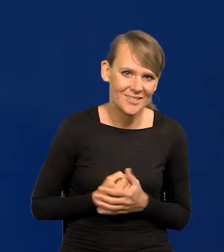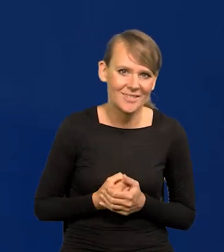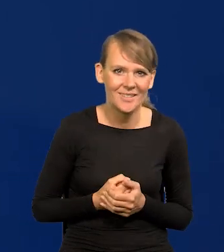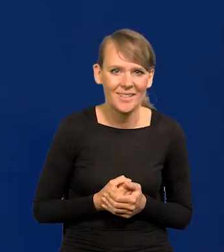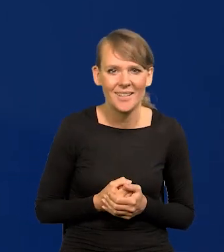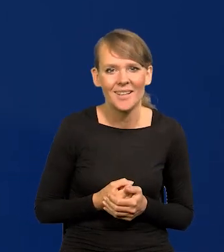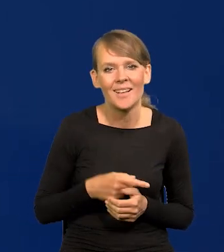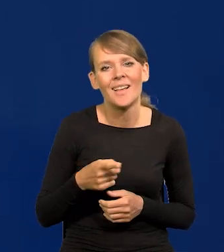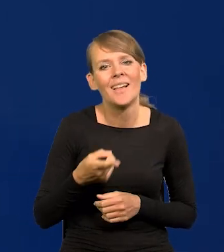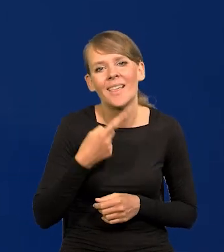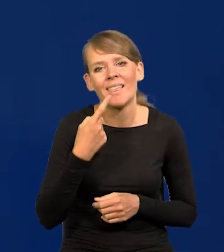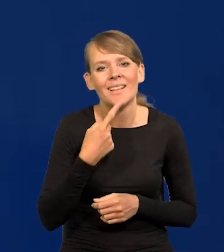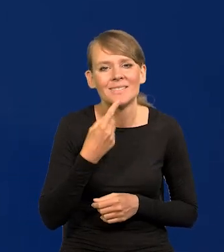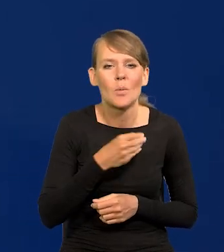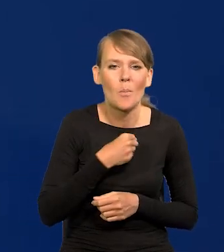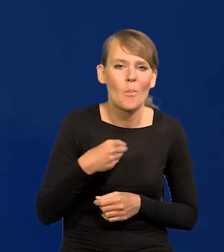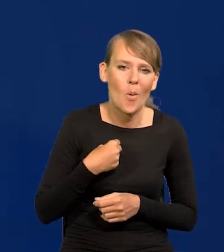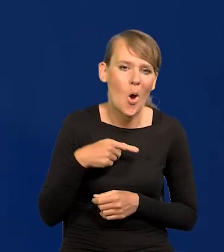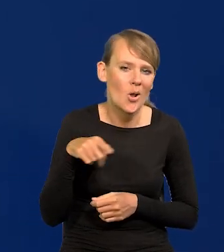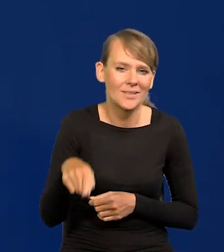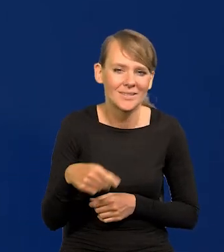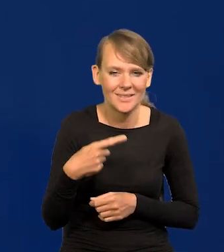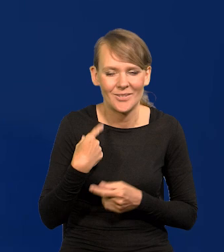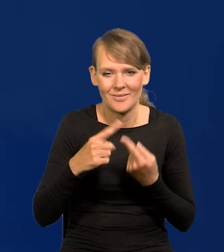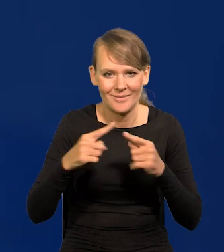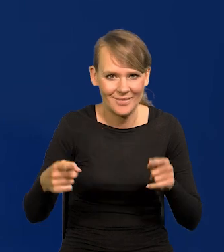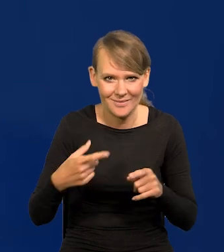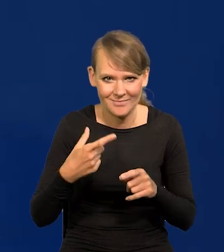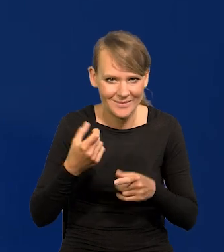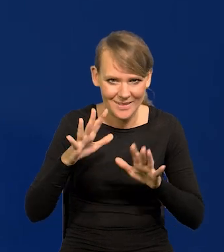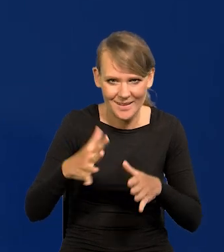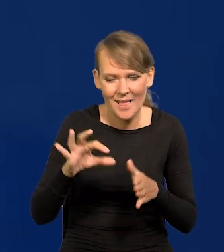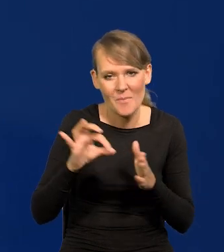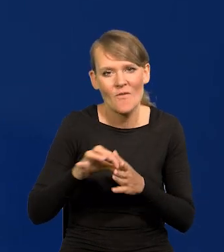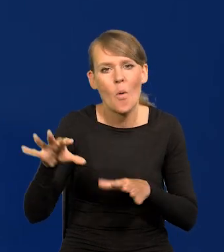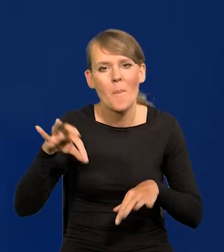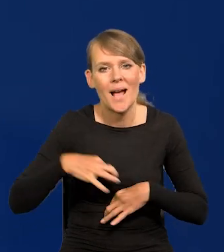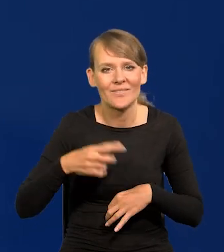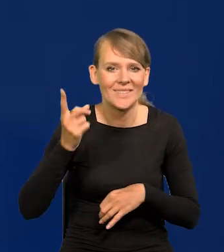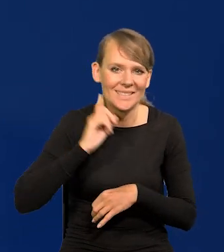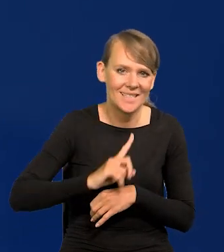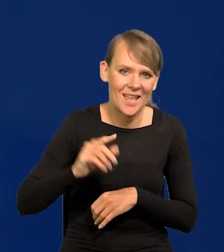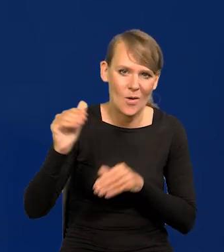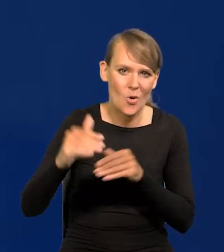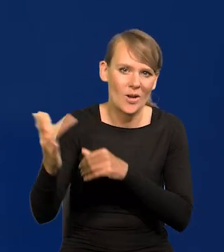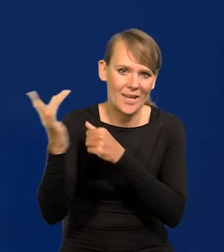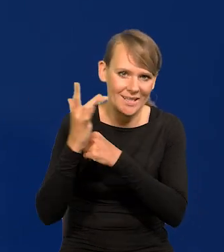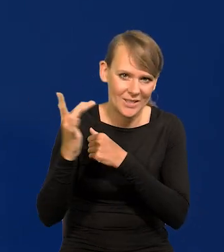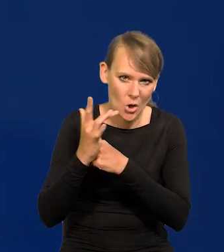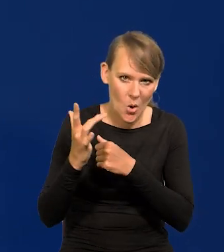zaraz moja pani Profesor z liceum by mnie tutaj skrytykowała.